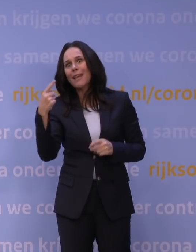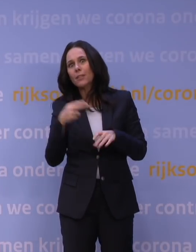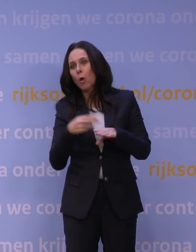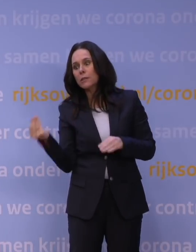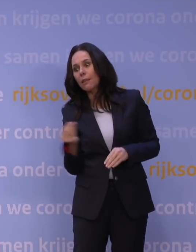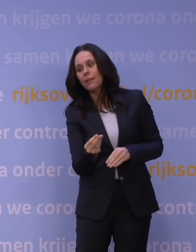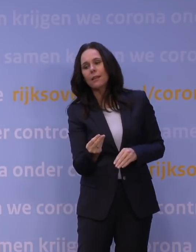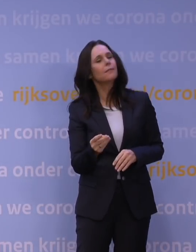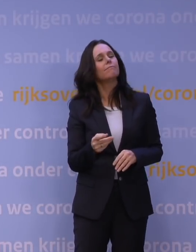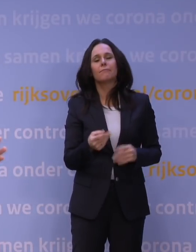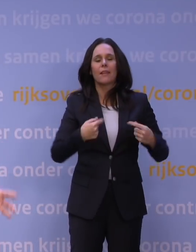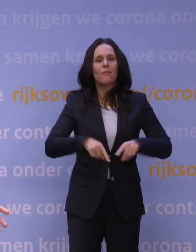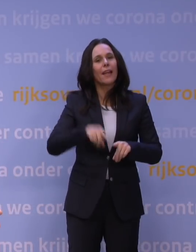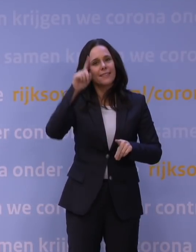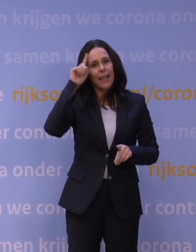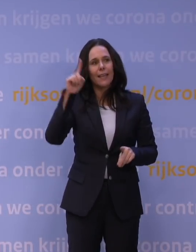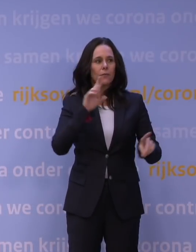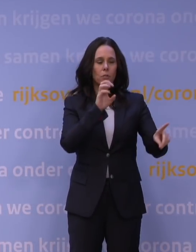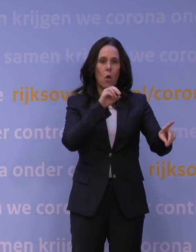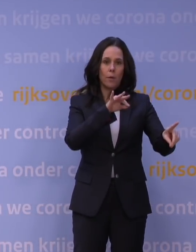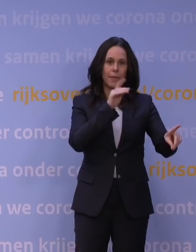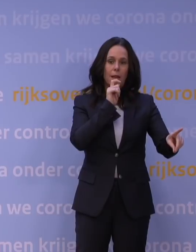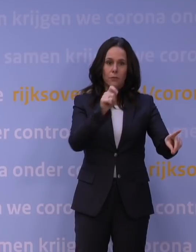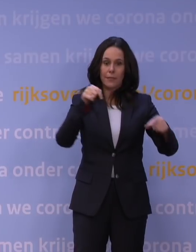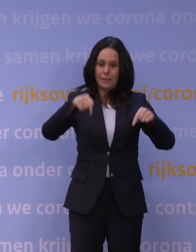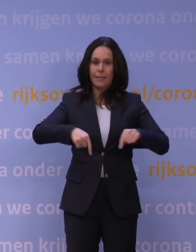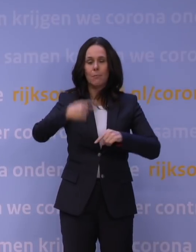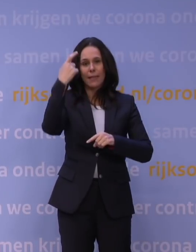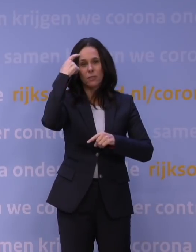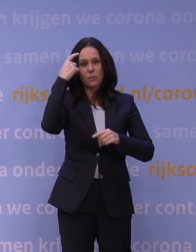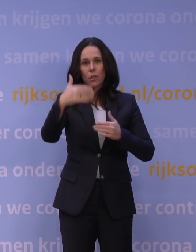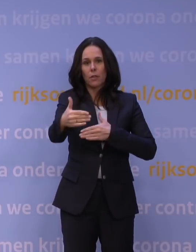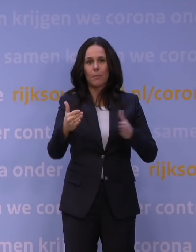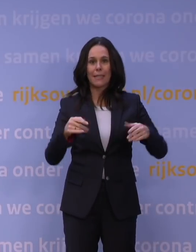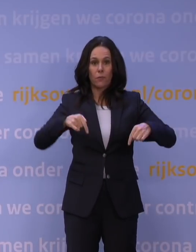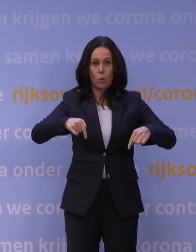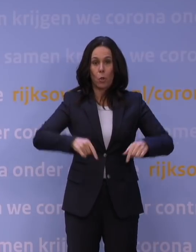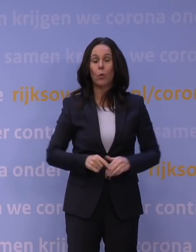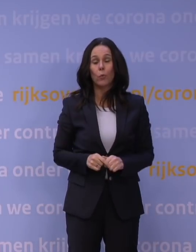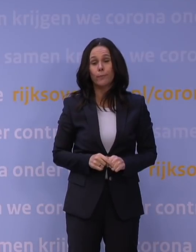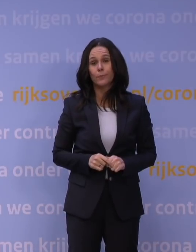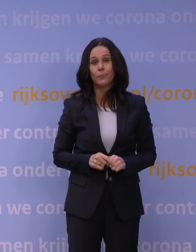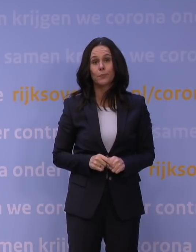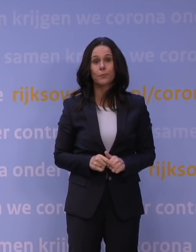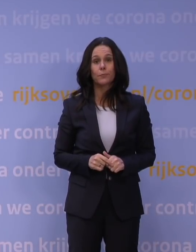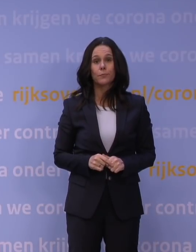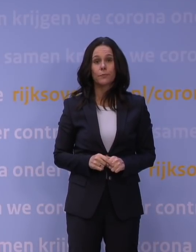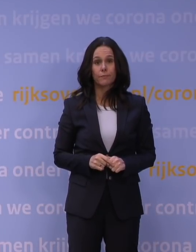Wij menen dat op basis van wat het OMT ons adviseert, dat dit het verstandige pakket voor nu is. ANP.